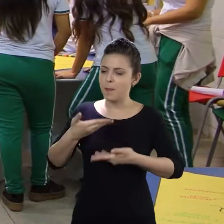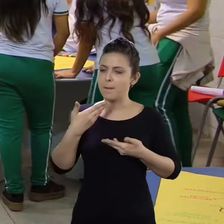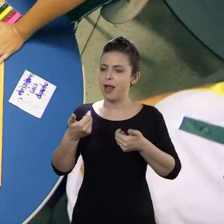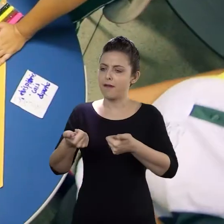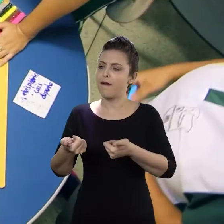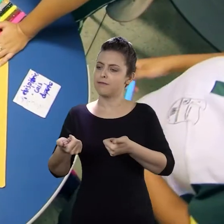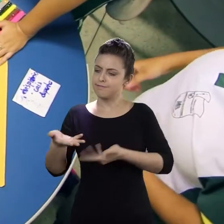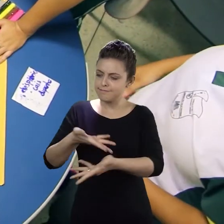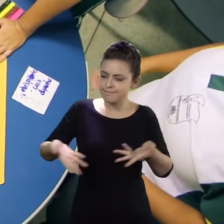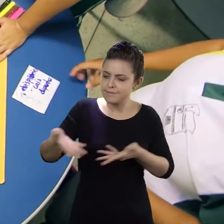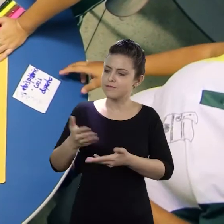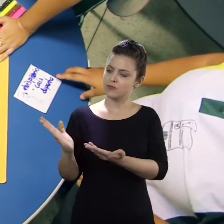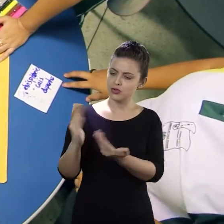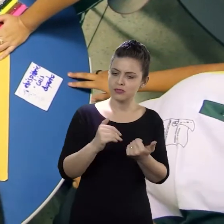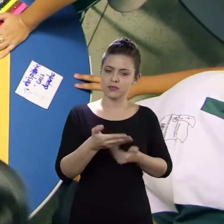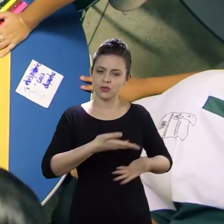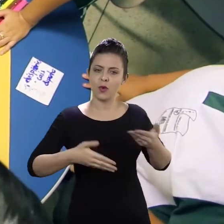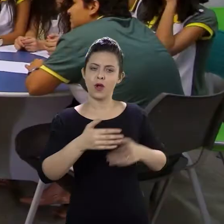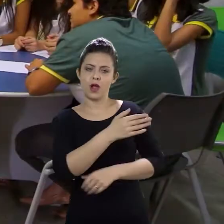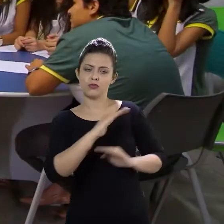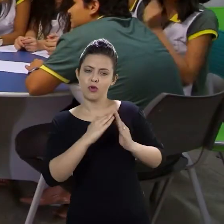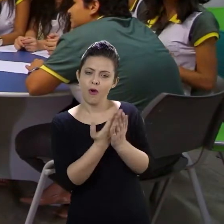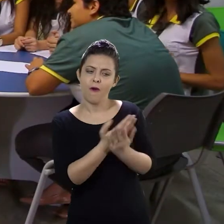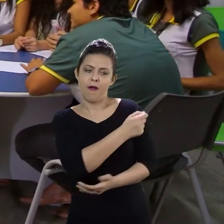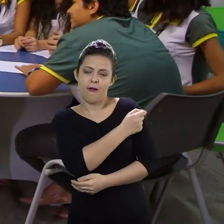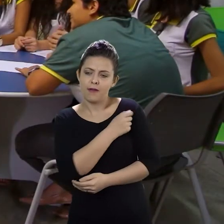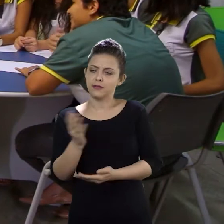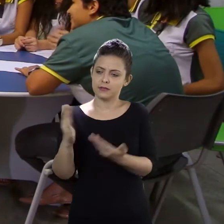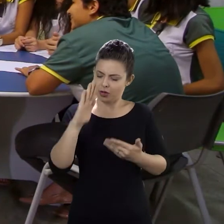envolver todos os alunos da escola e procurar pra que eles possam confiar mais